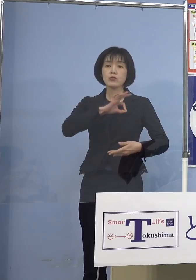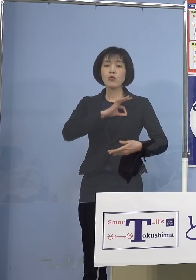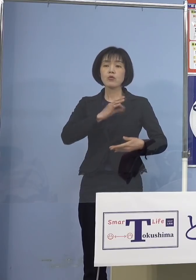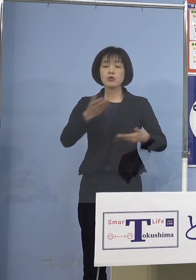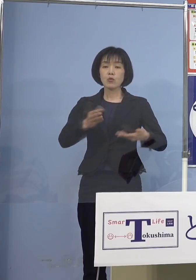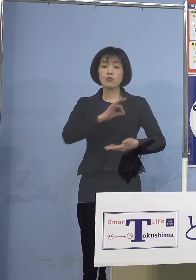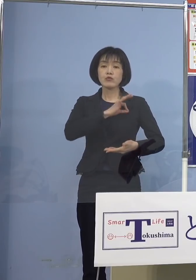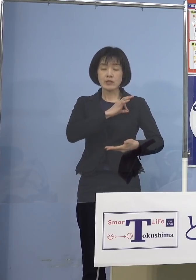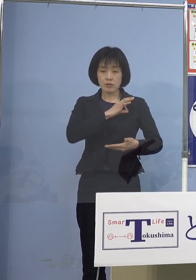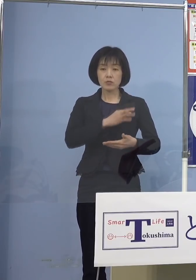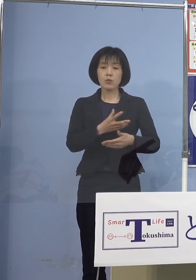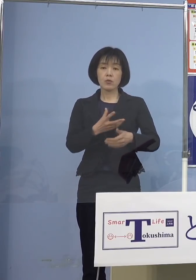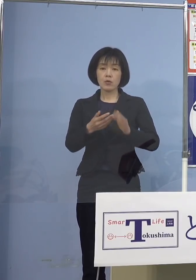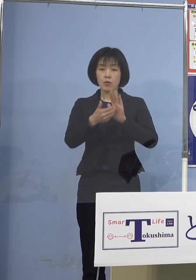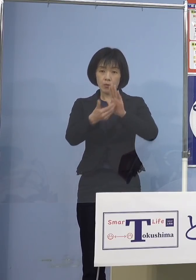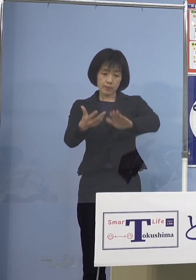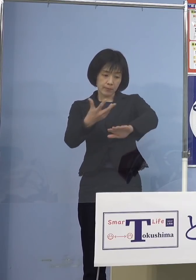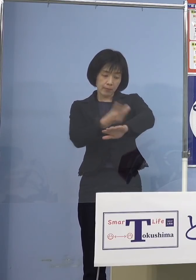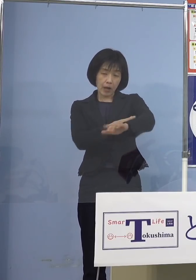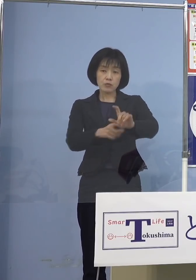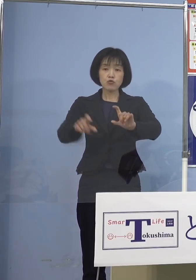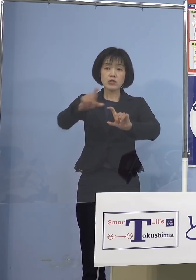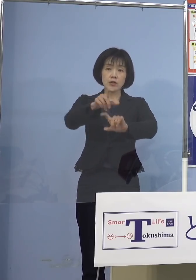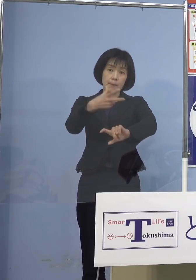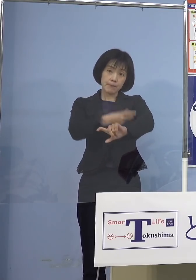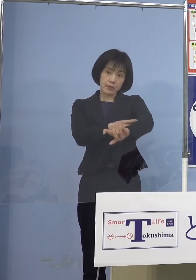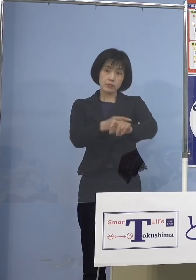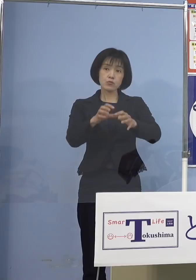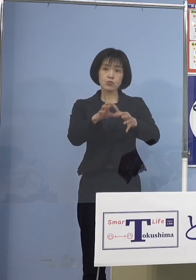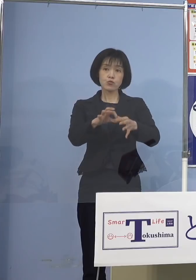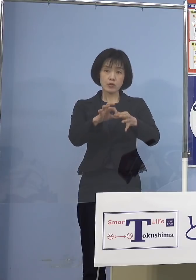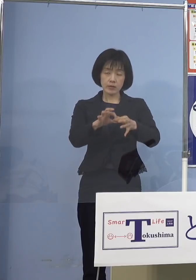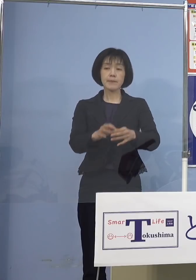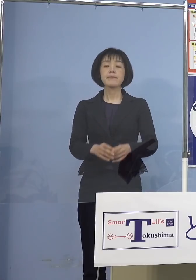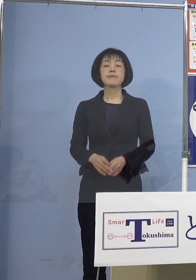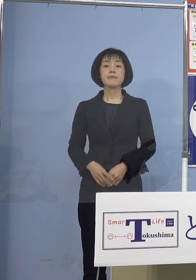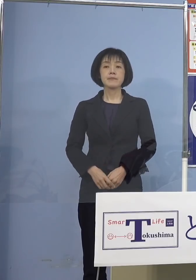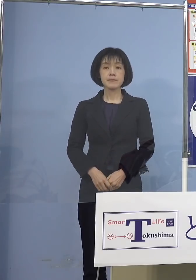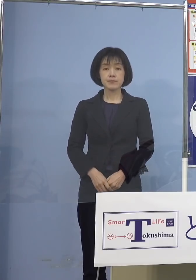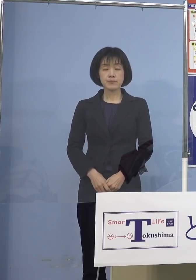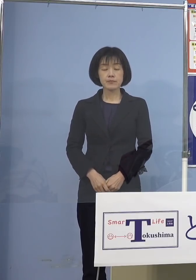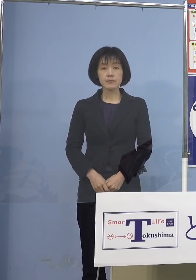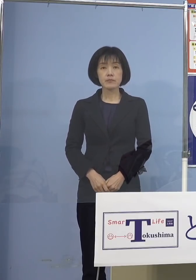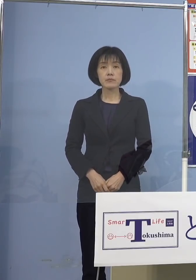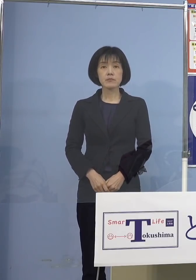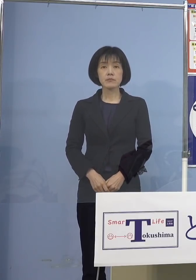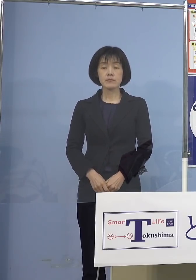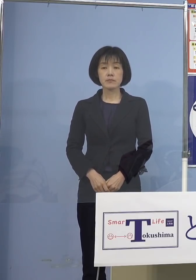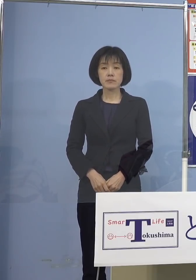追加接種についてのご報告です 先日もご報告させていただきました